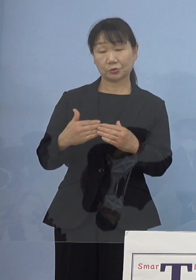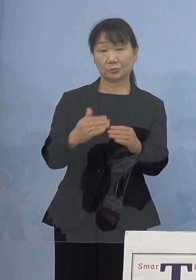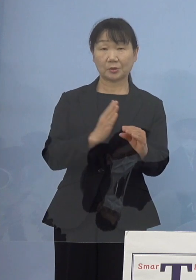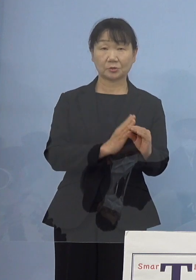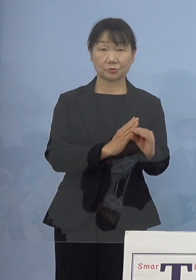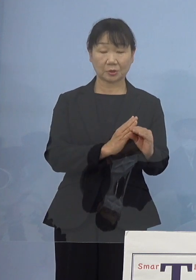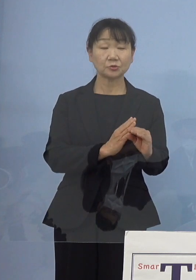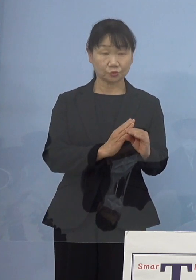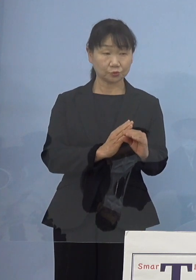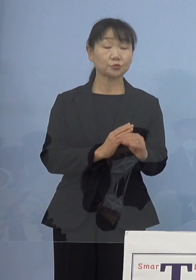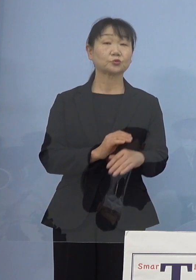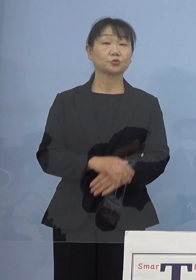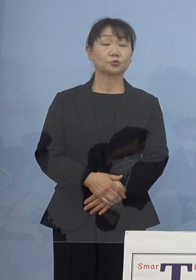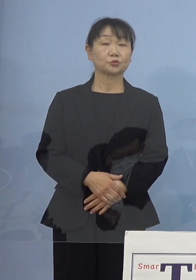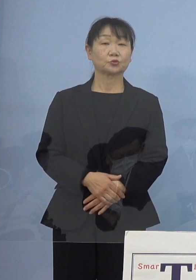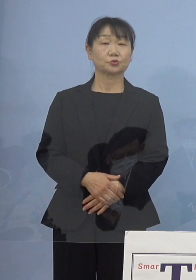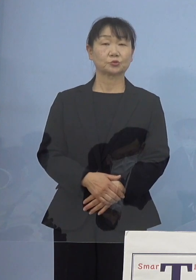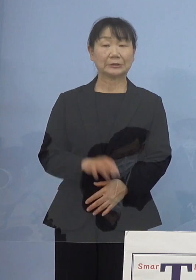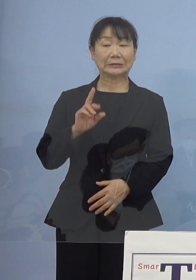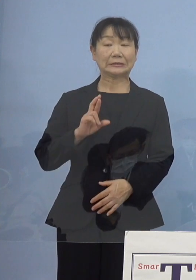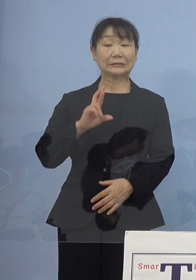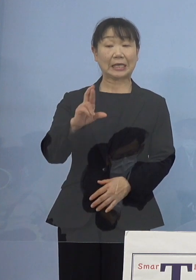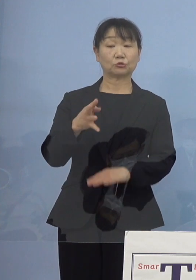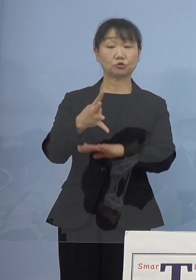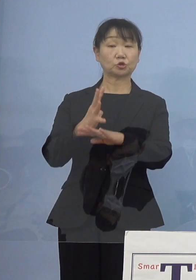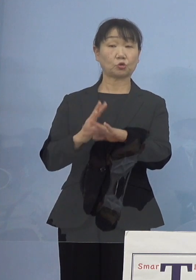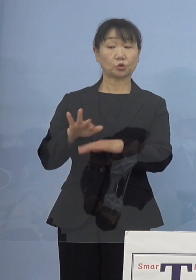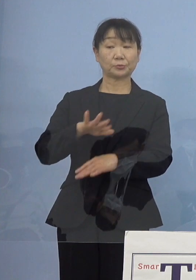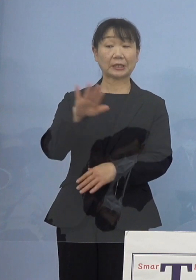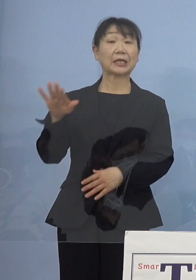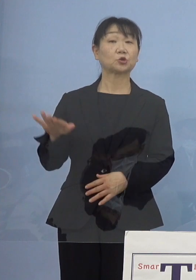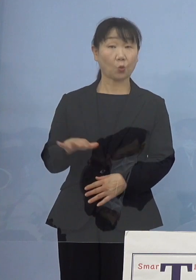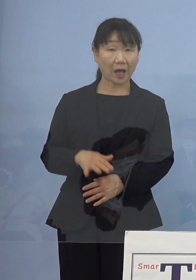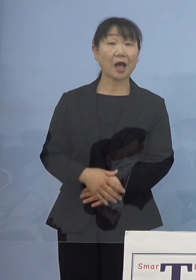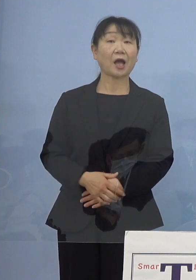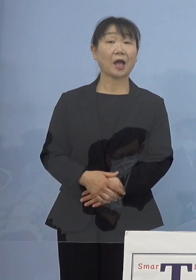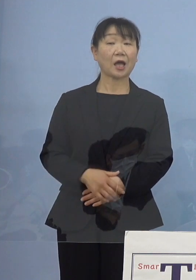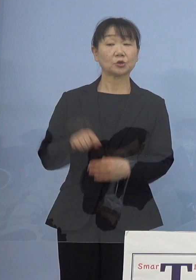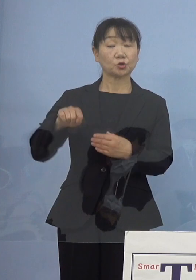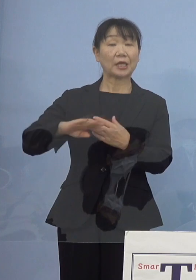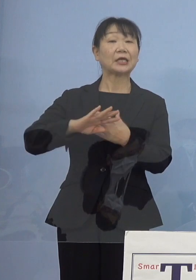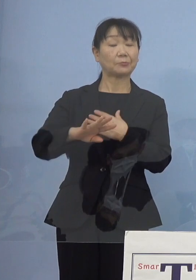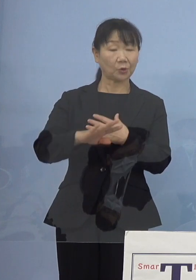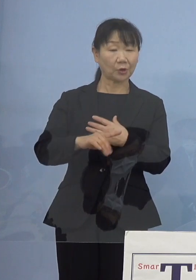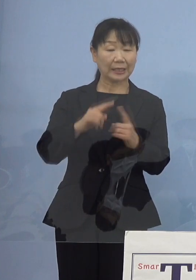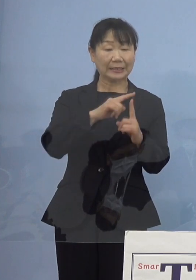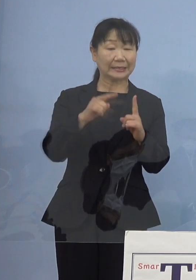もちろんJR四国の皆さん方とは それ以外にもDMVの話があったり